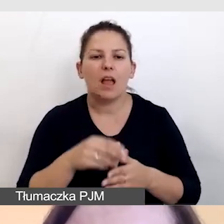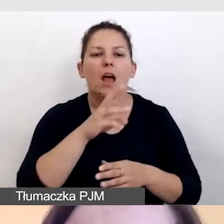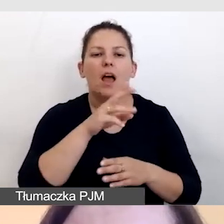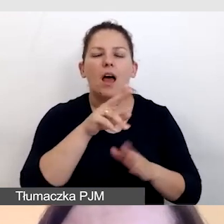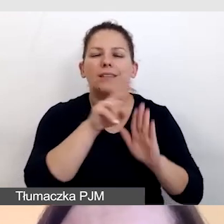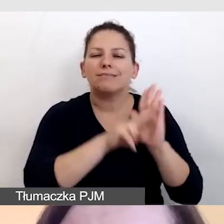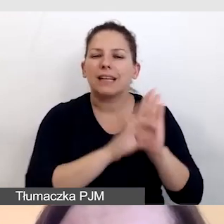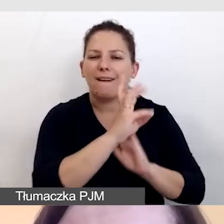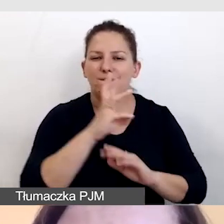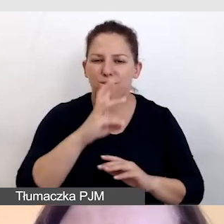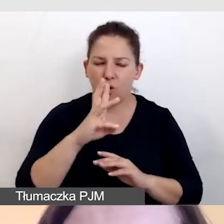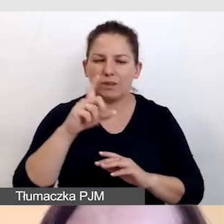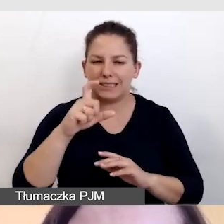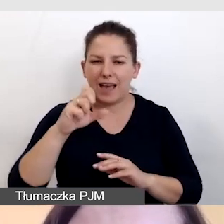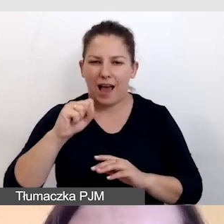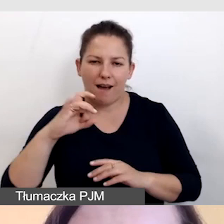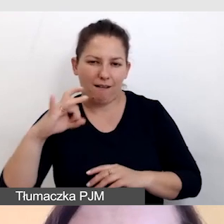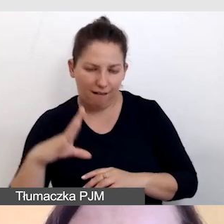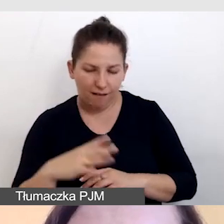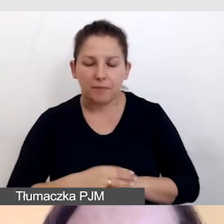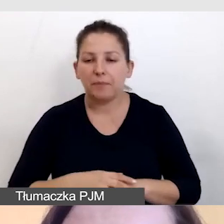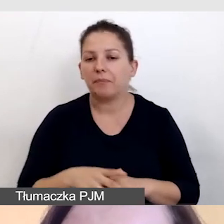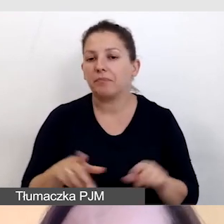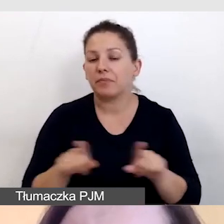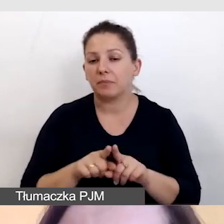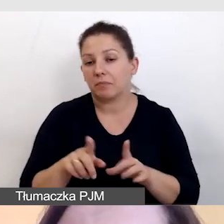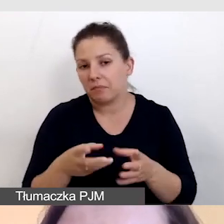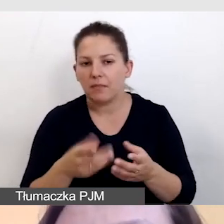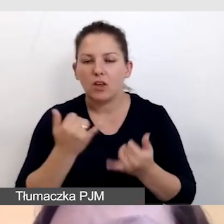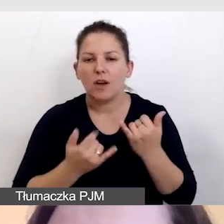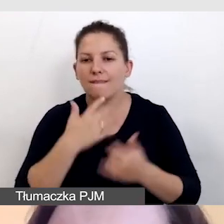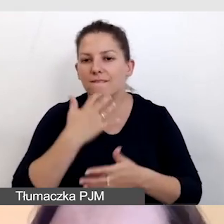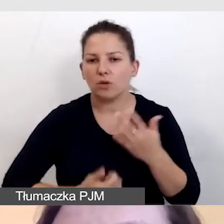Oczywiście, jeśli wykorzystamy nagrania,